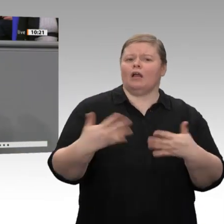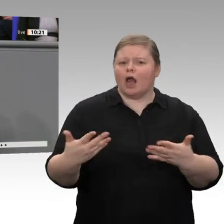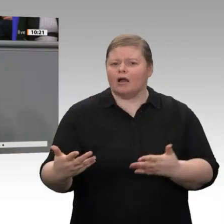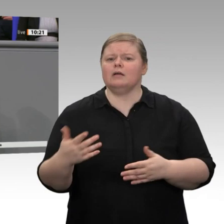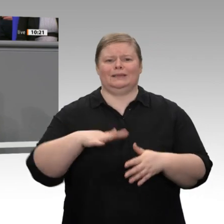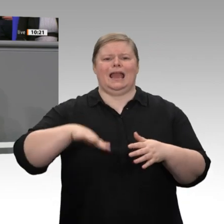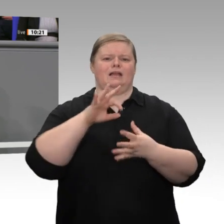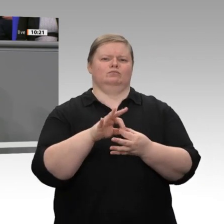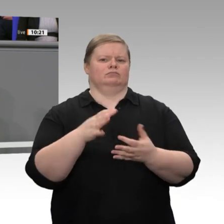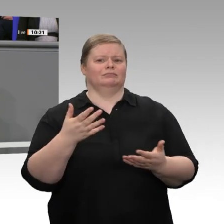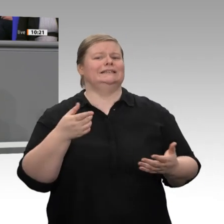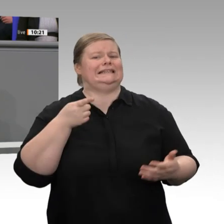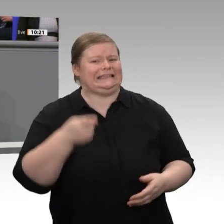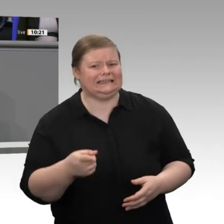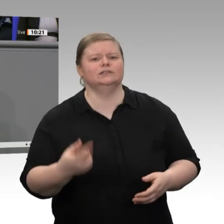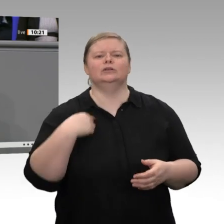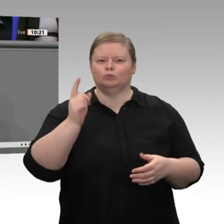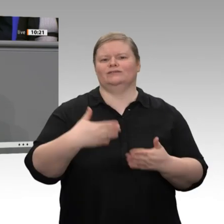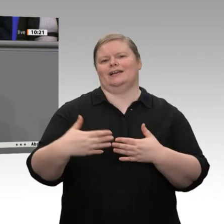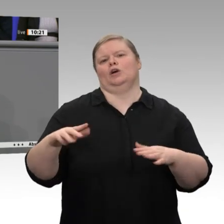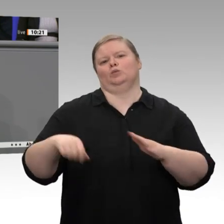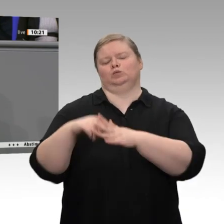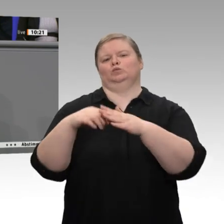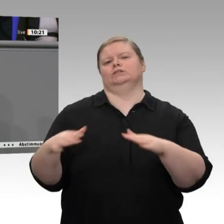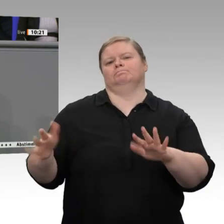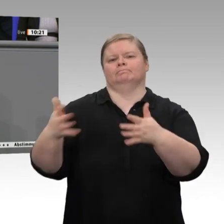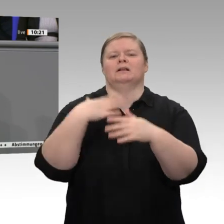Dafür haben wir viel getan. Dafür müssen wir aber zweifelsohne auch in Zukunft noch